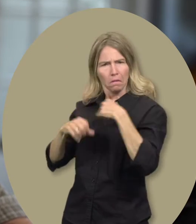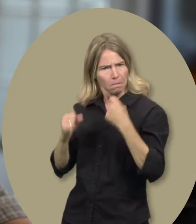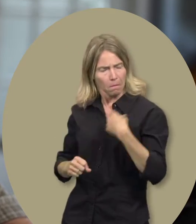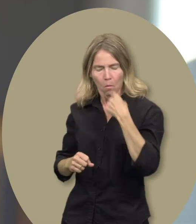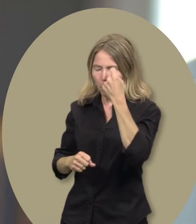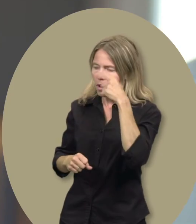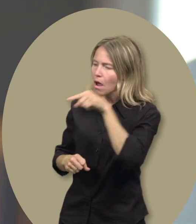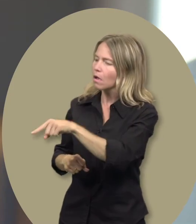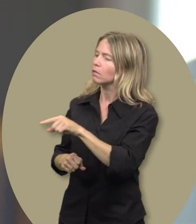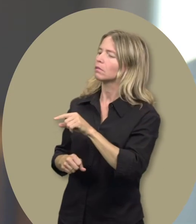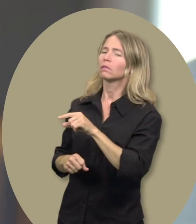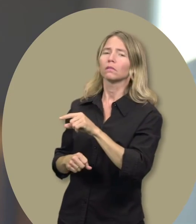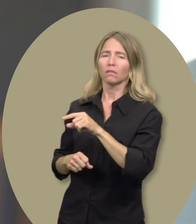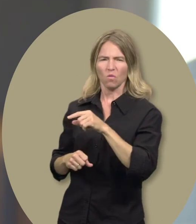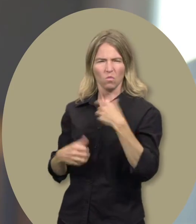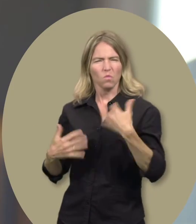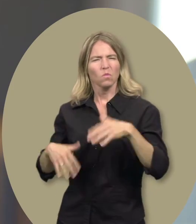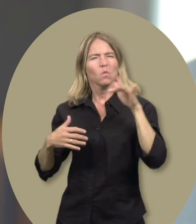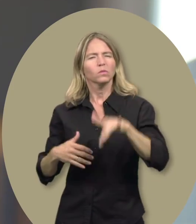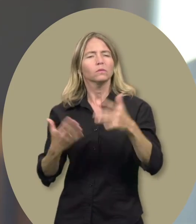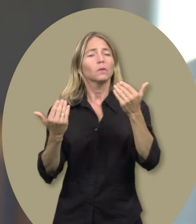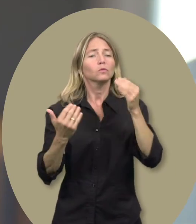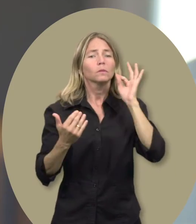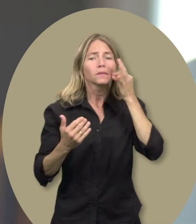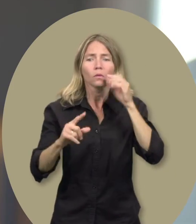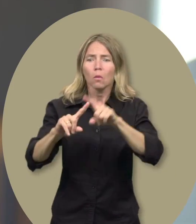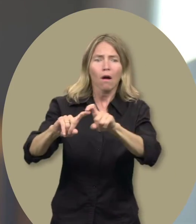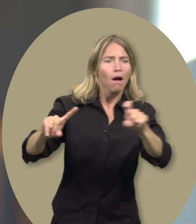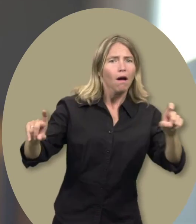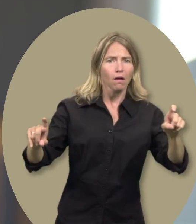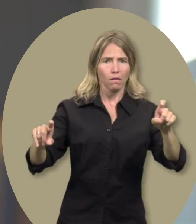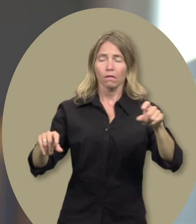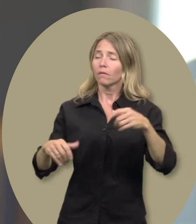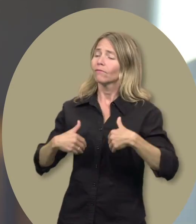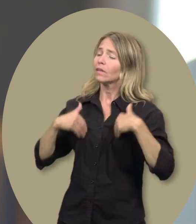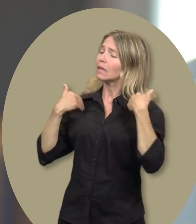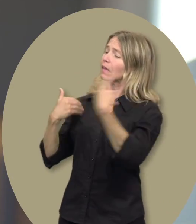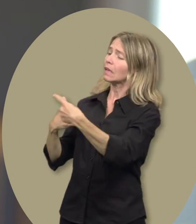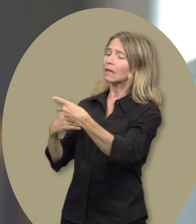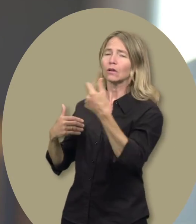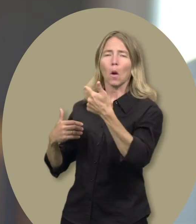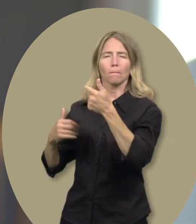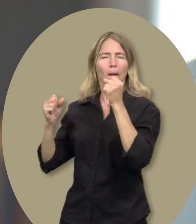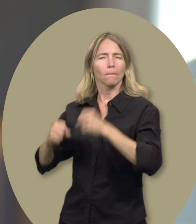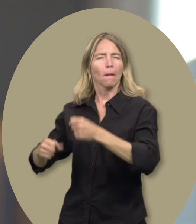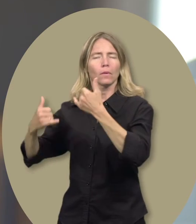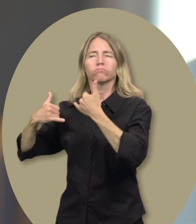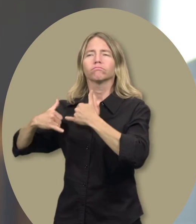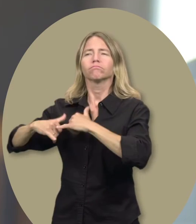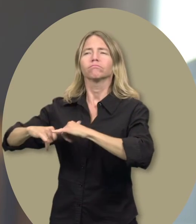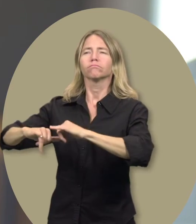Grâce aux besoins spéciaux, Guillaume peut espérer aller plus loin dans la vie,